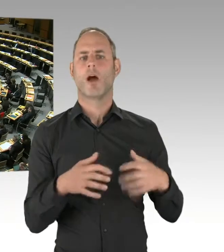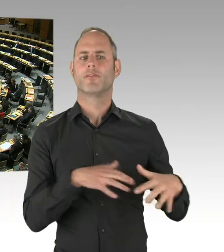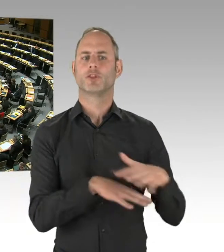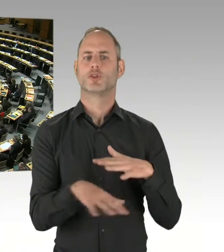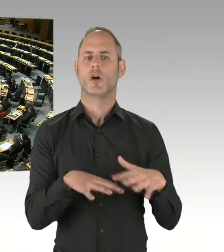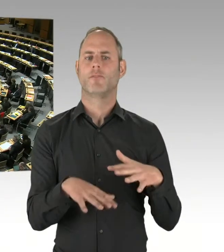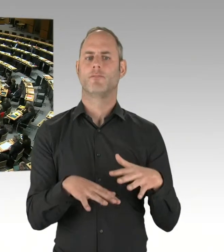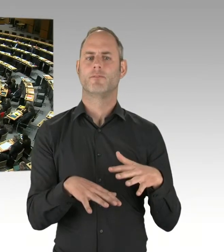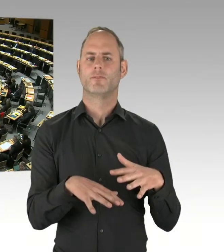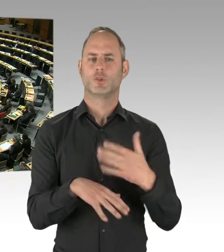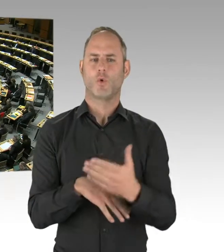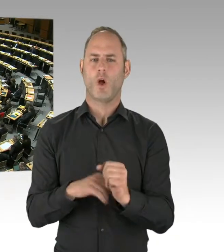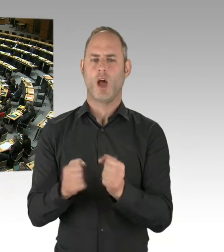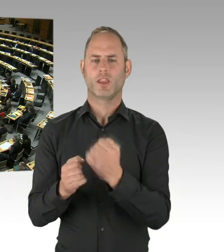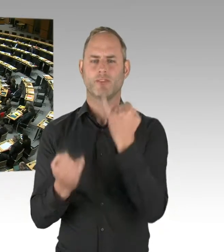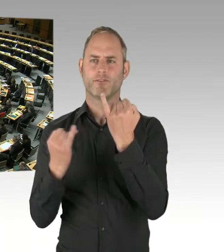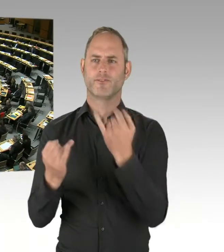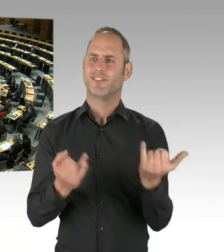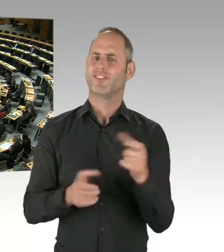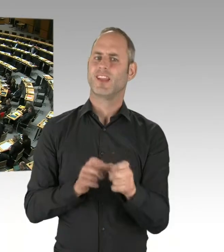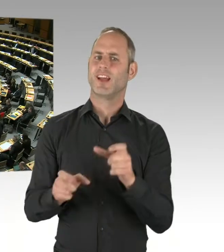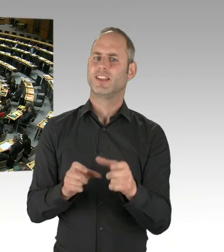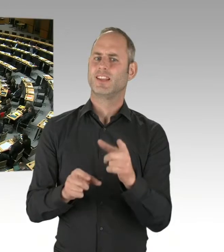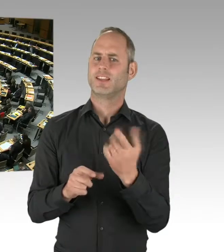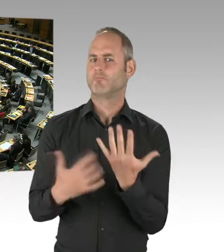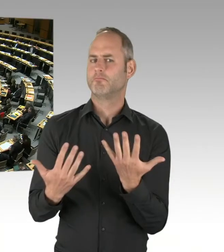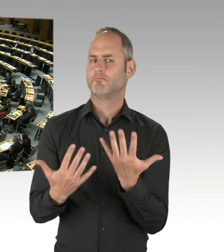ist es ein Debattenbeitrag gewesen,